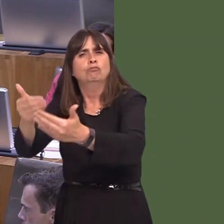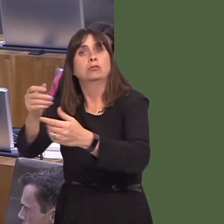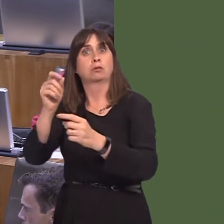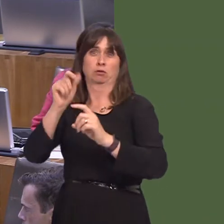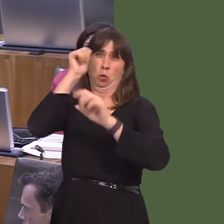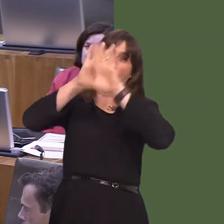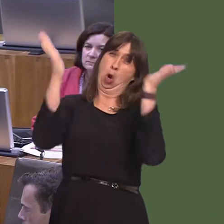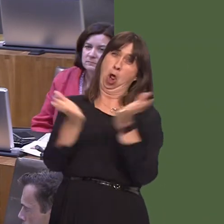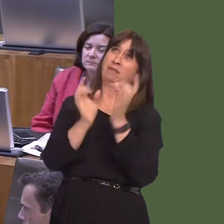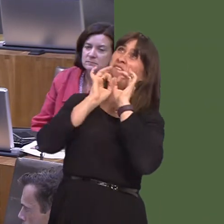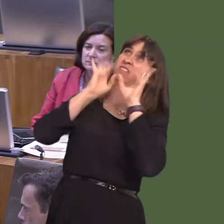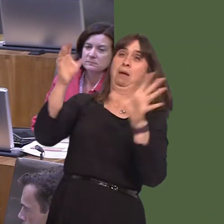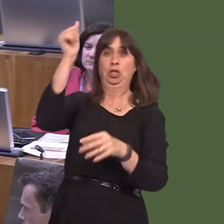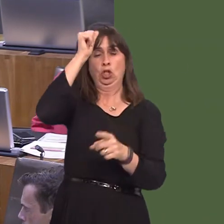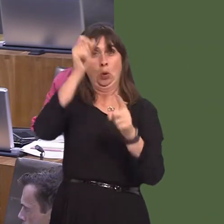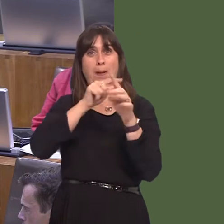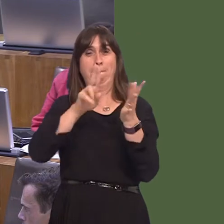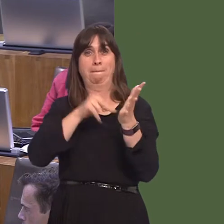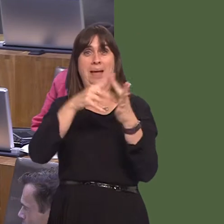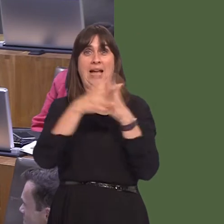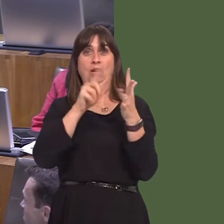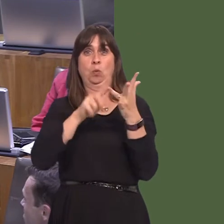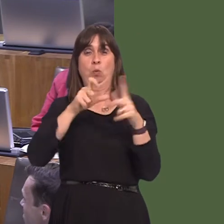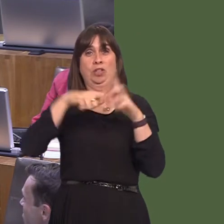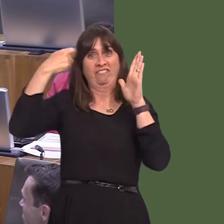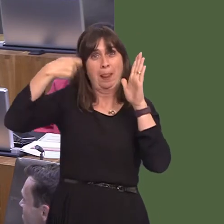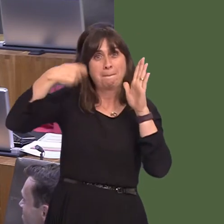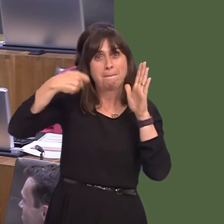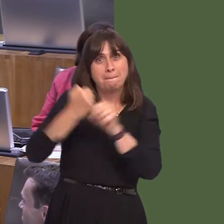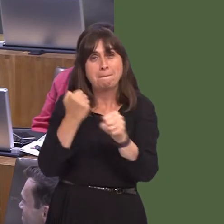production company to Walesí already rich film production industry is very welcome.